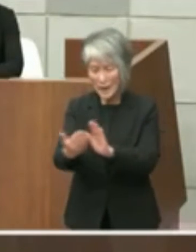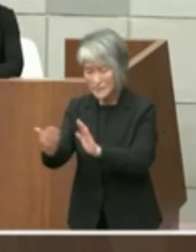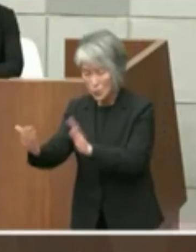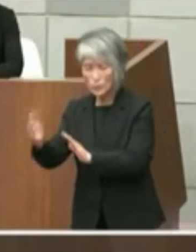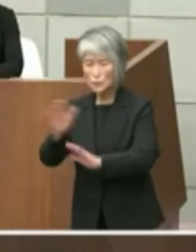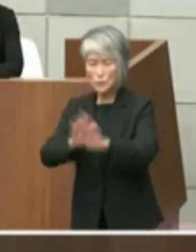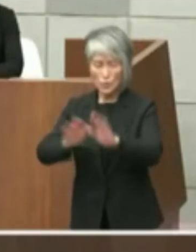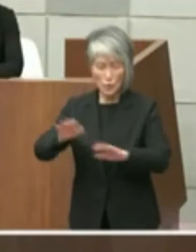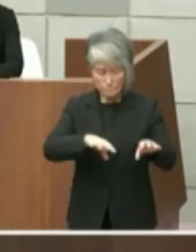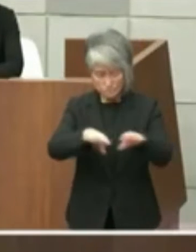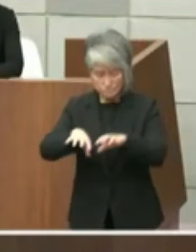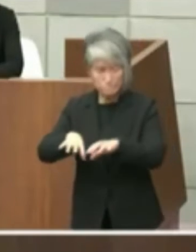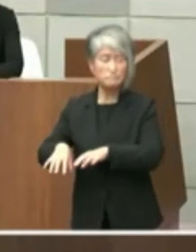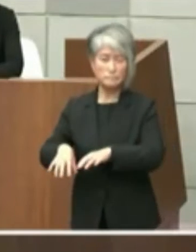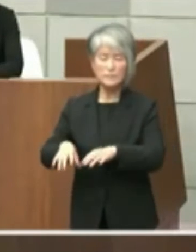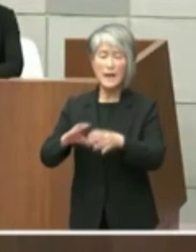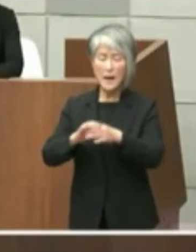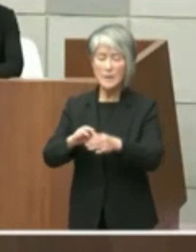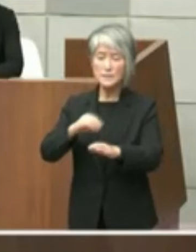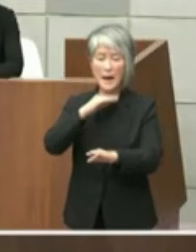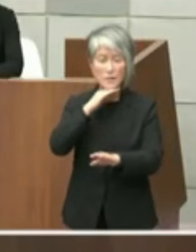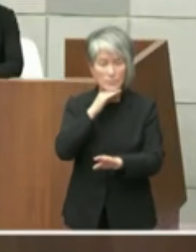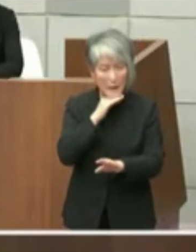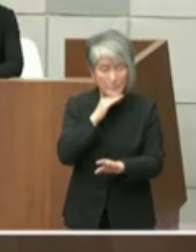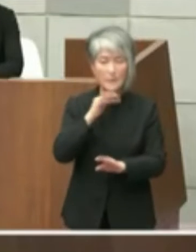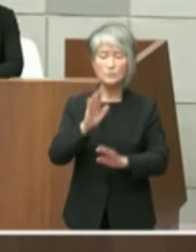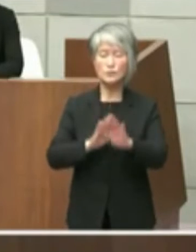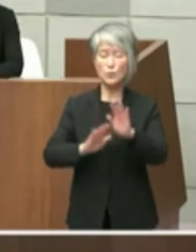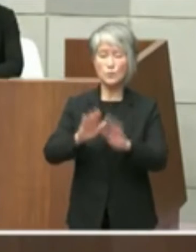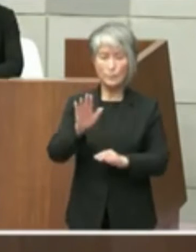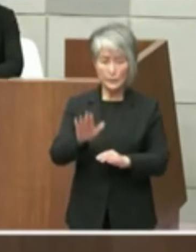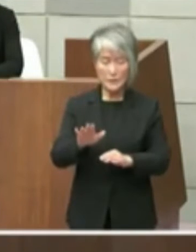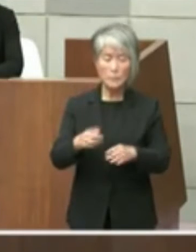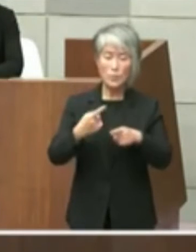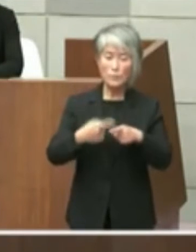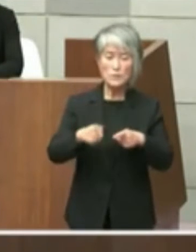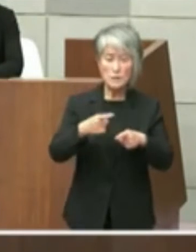で少しお待ちをしている状況ではありまし たがもうあのそろそろ明石市役所の問題も